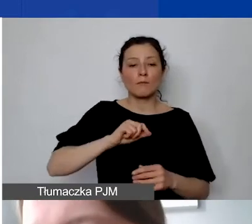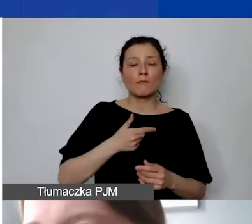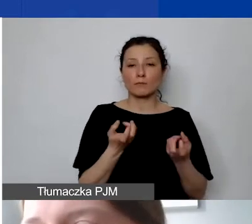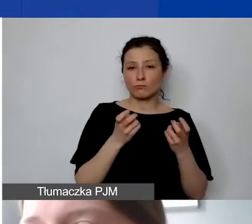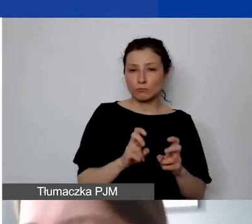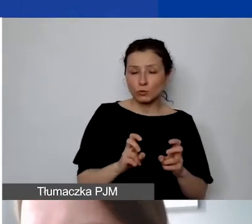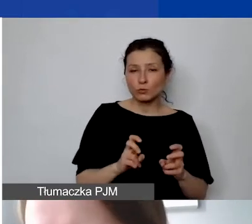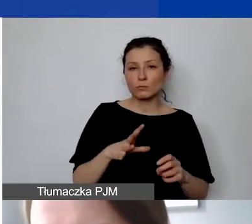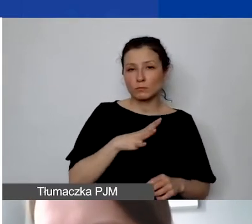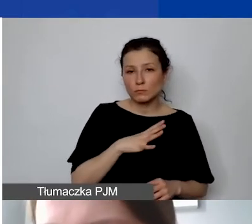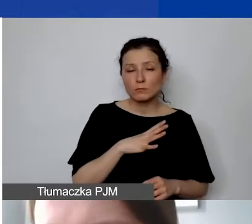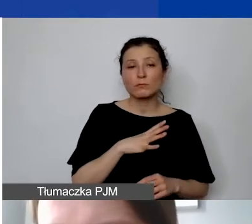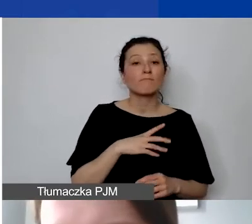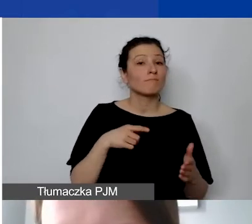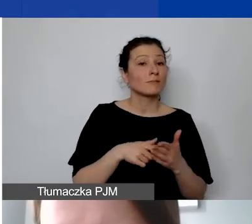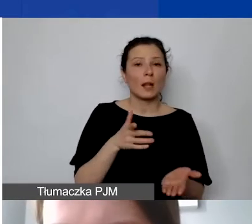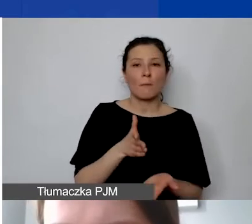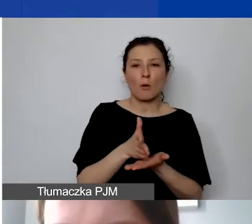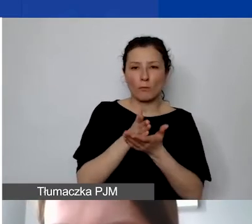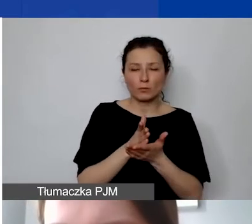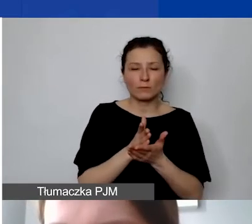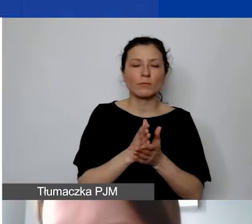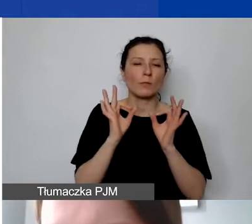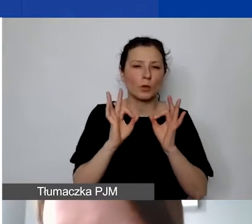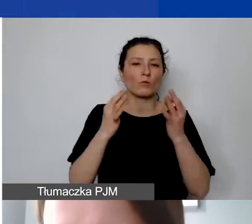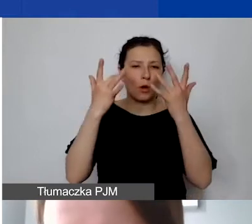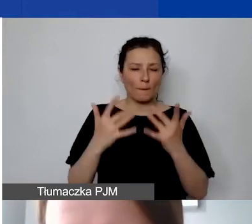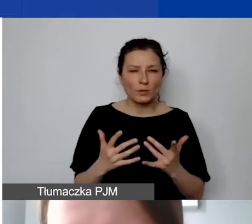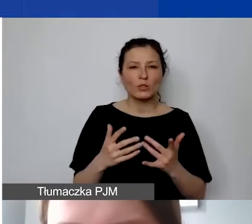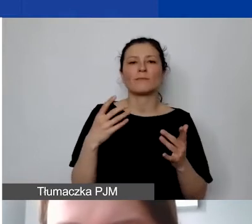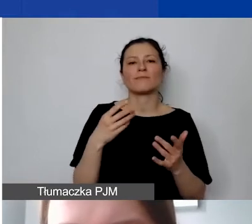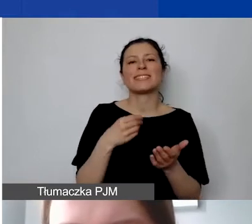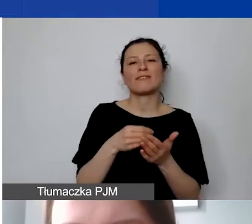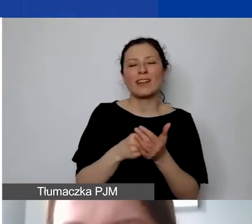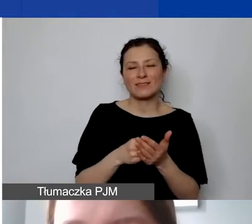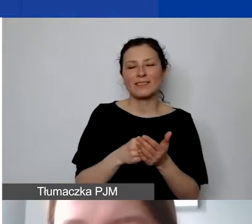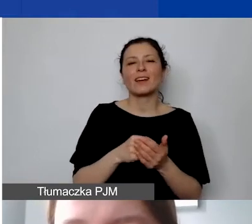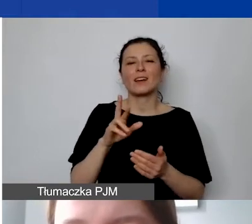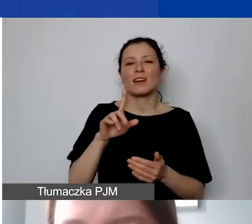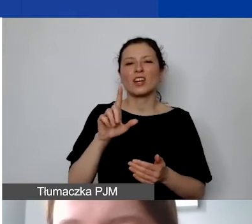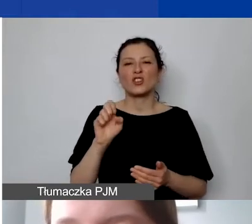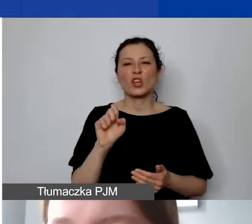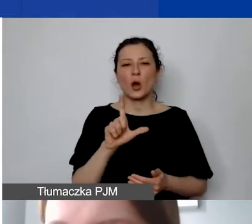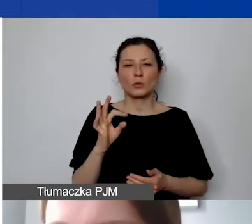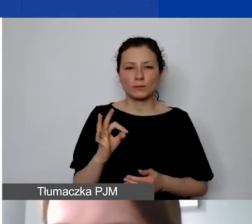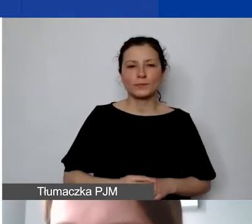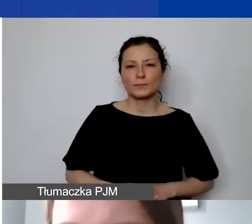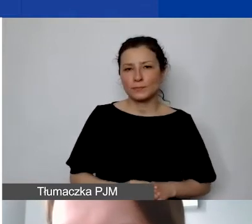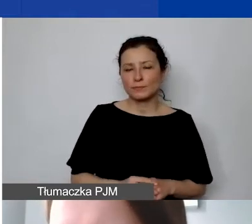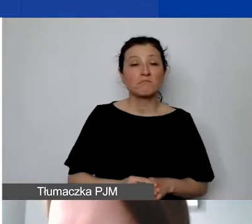która ma pomóc w obliczaniu prawidłowym stawki ryczałtowej. Można to zrobić